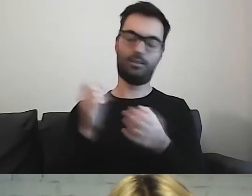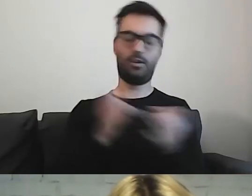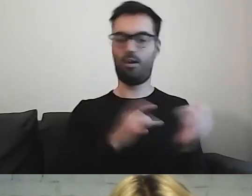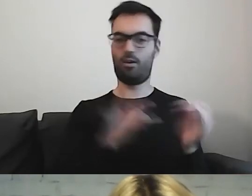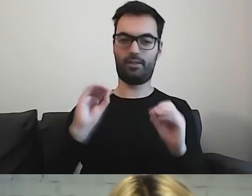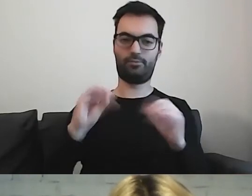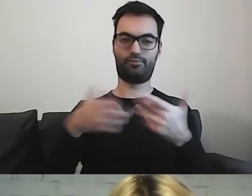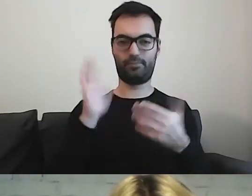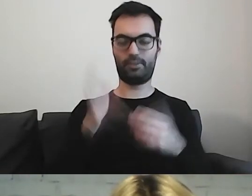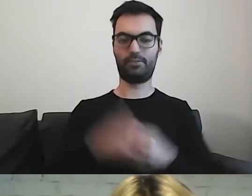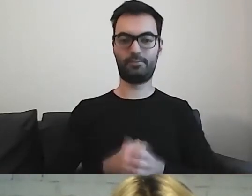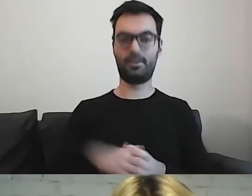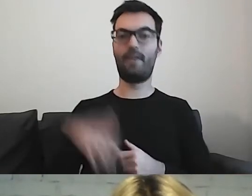Warto to przeczytać.